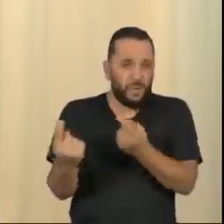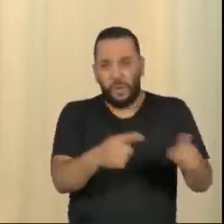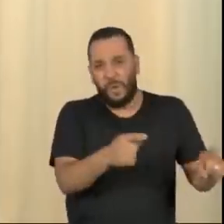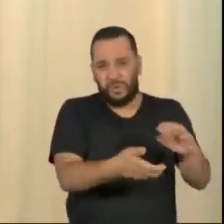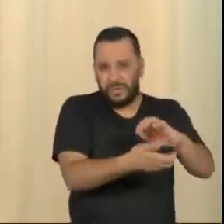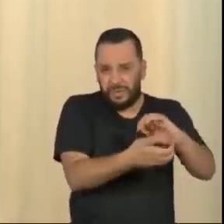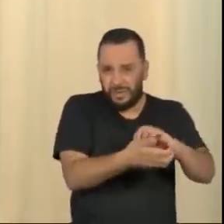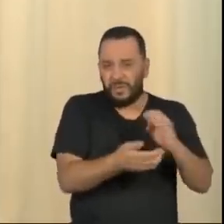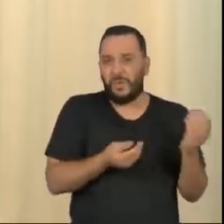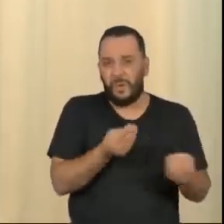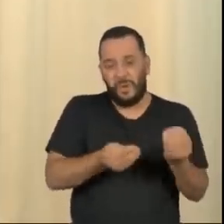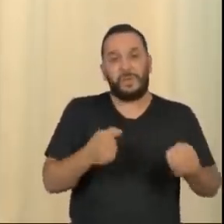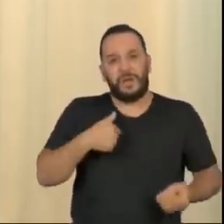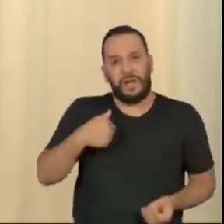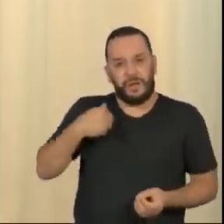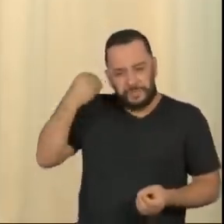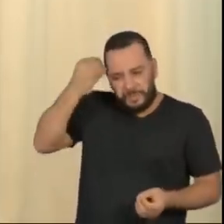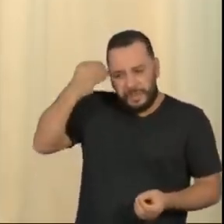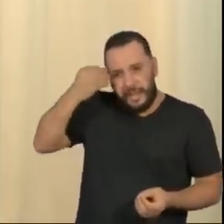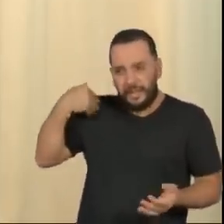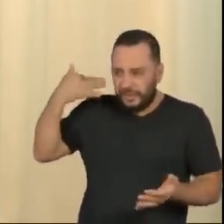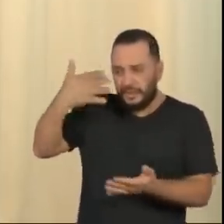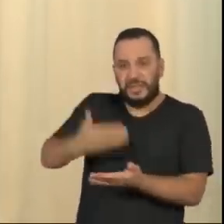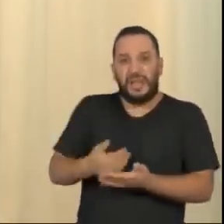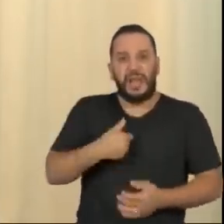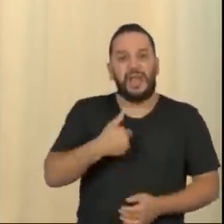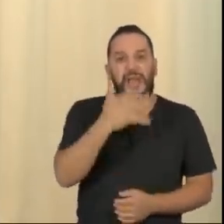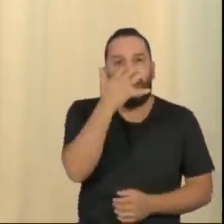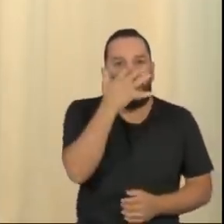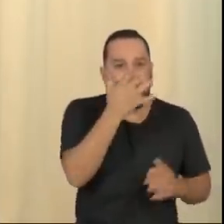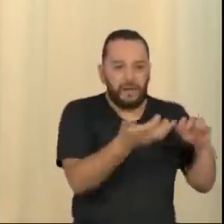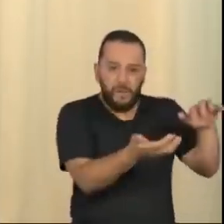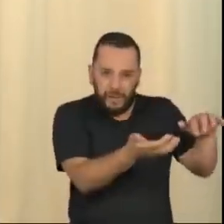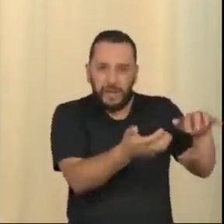Não sou o maior admirador do Congresso brasileiro, embora eu tenha sido o deputado federal mais